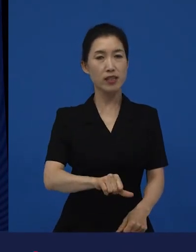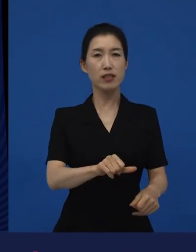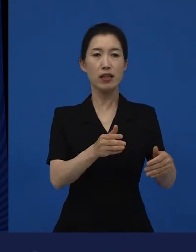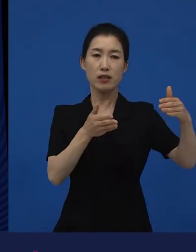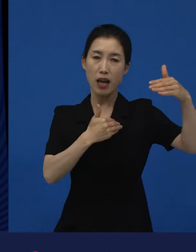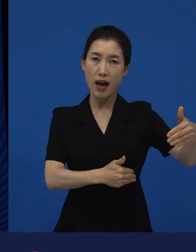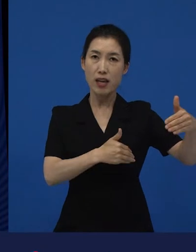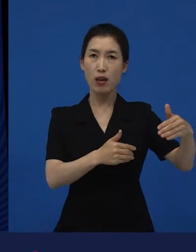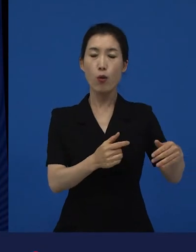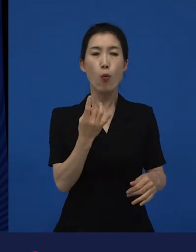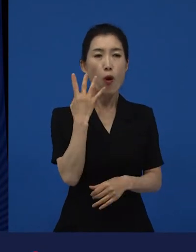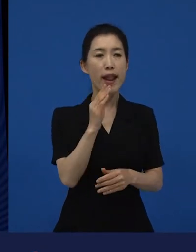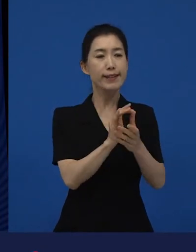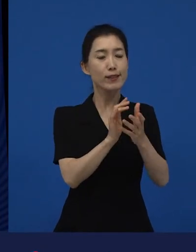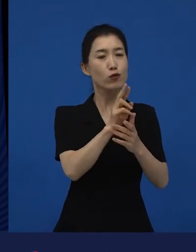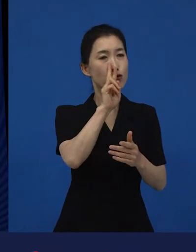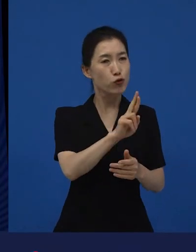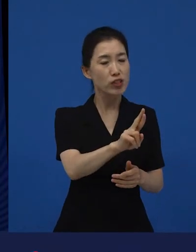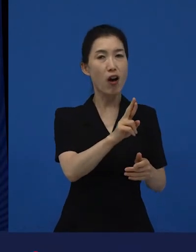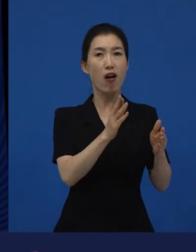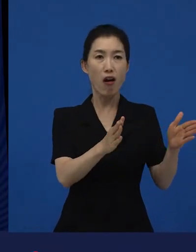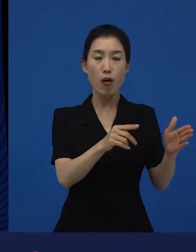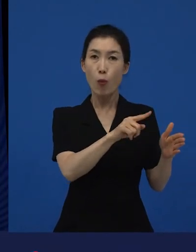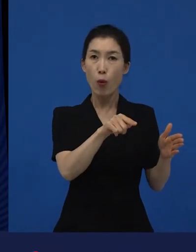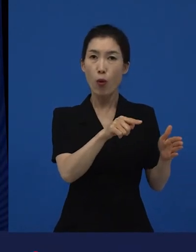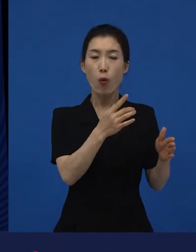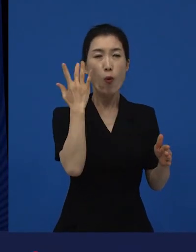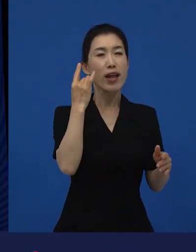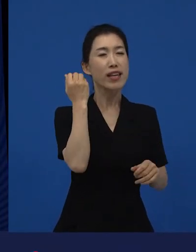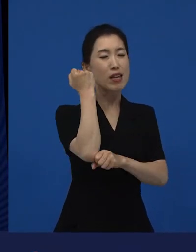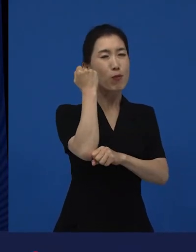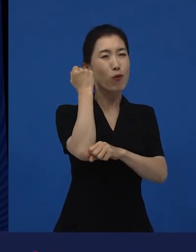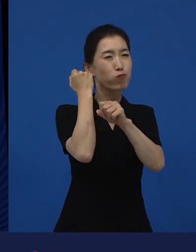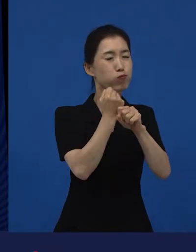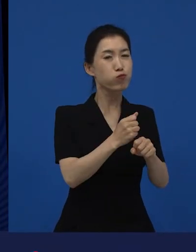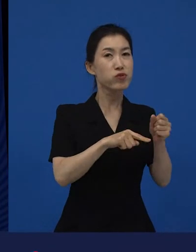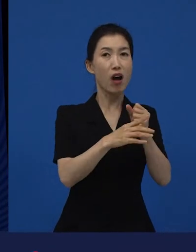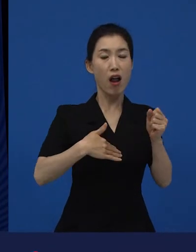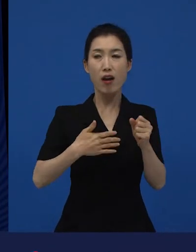이라고 얘기하는 것들에 대해서 새로운 시선을 제시하기도 하고